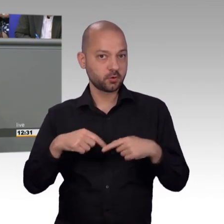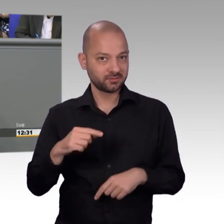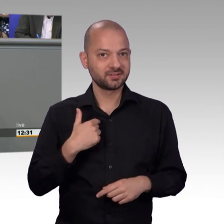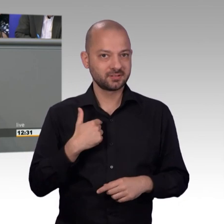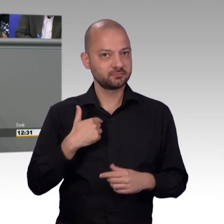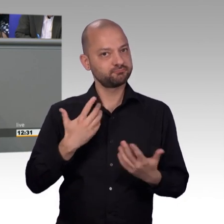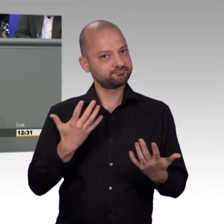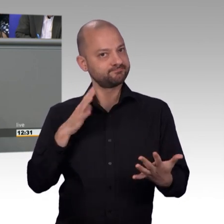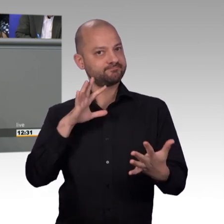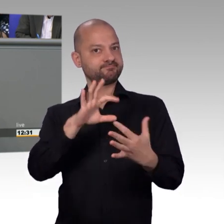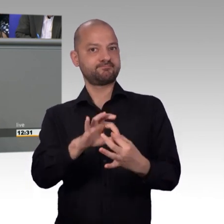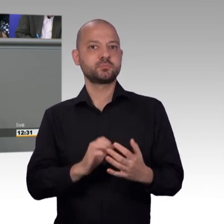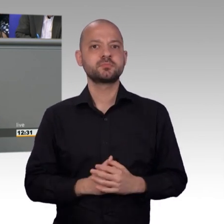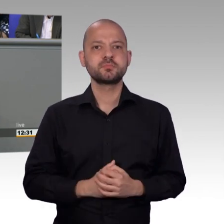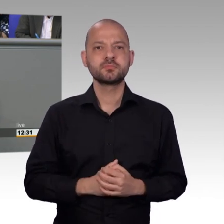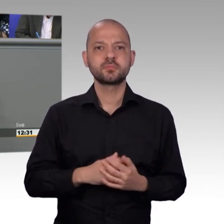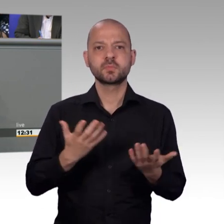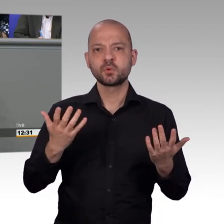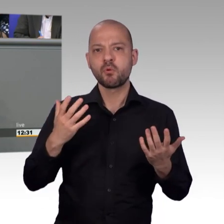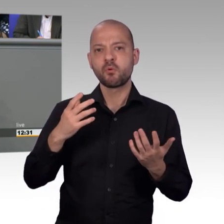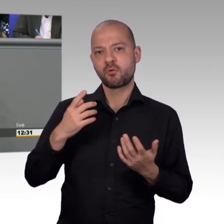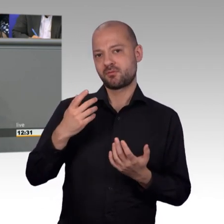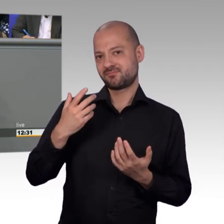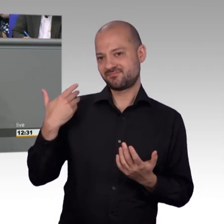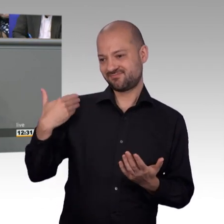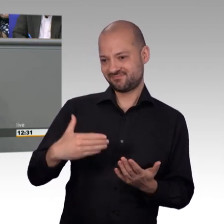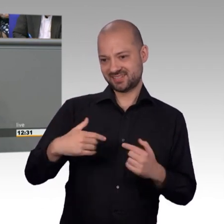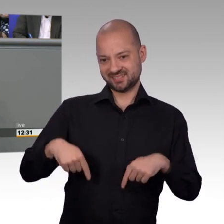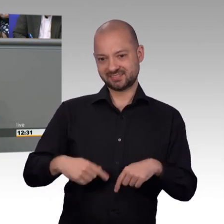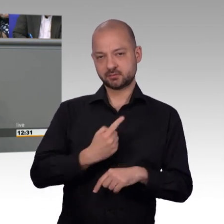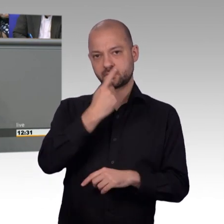Fachmann für ein Thema ist, sondern ein breites Spektrum hat und auch dem